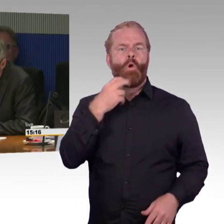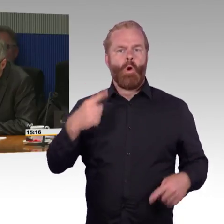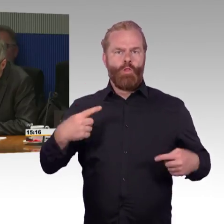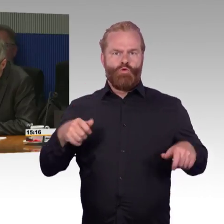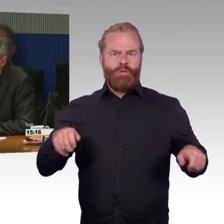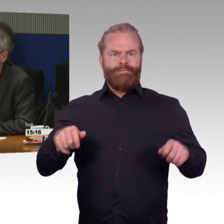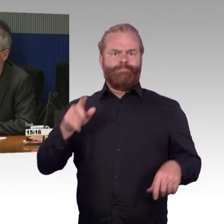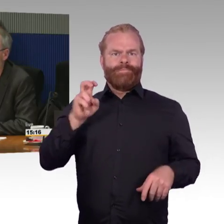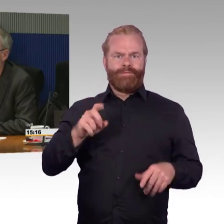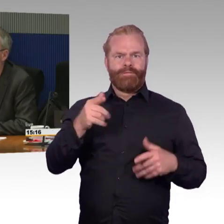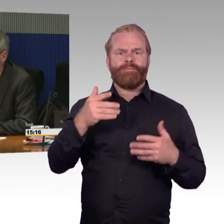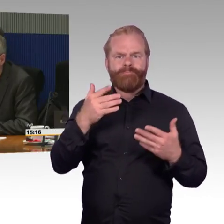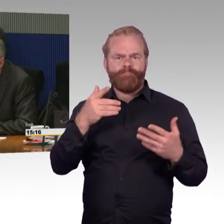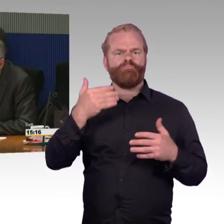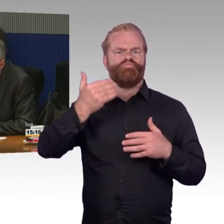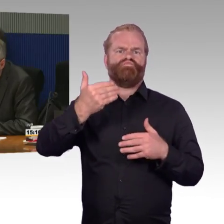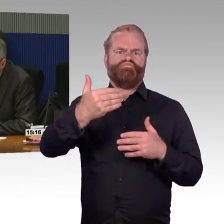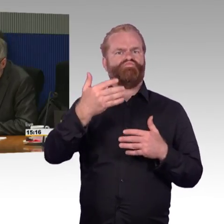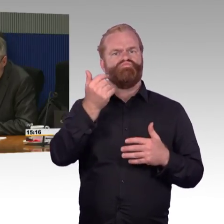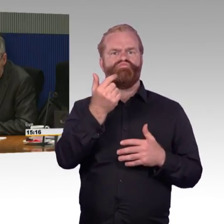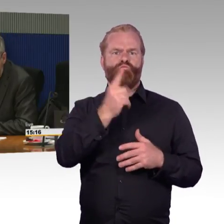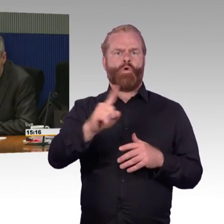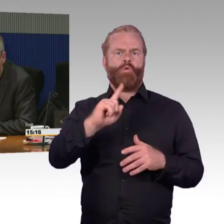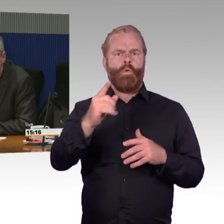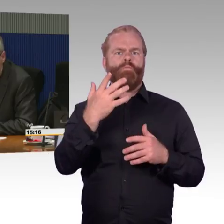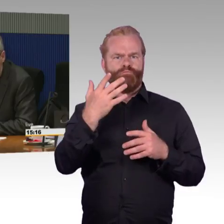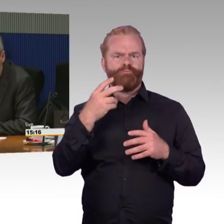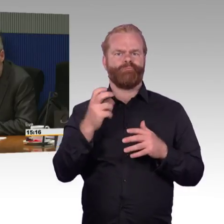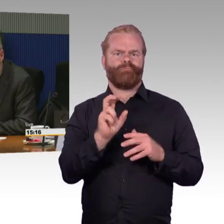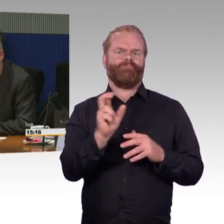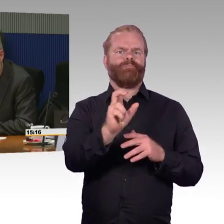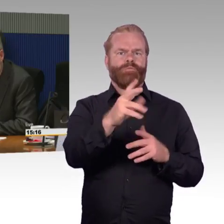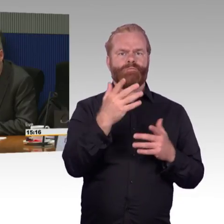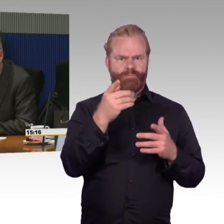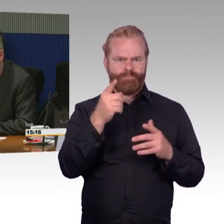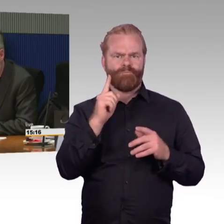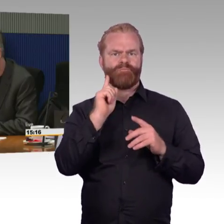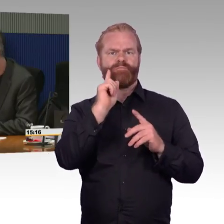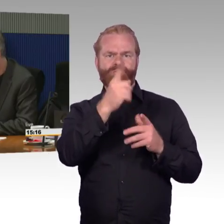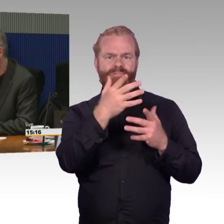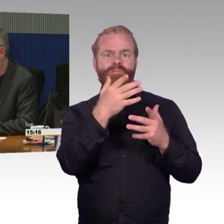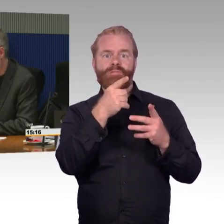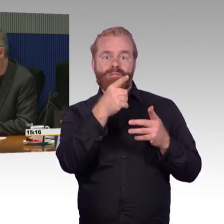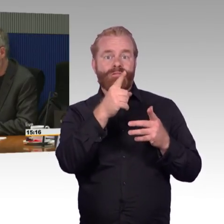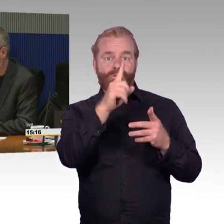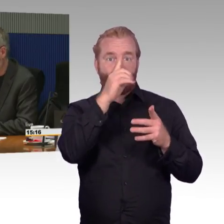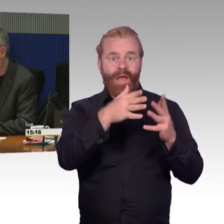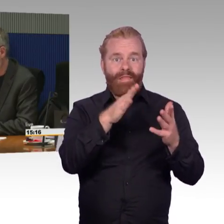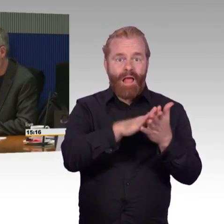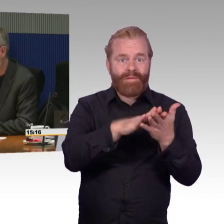Die zweite Frage habe ich an Herrn Leidner. Ich möchte gern wissen, ob sie Erfahrungen haben